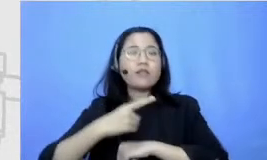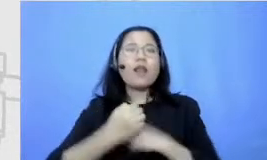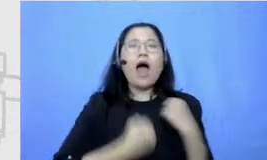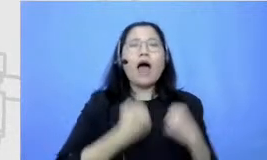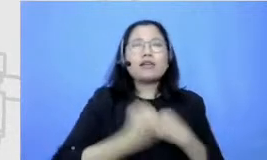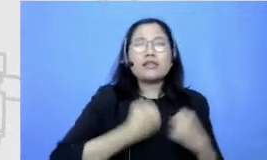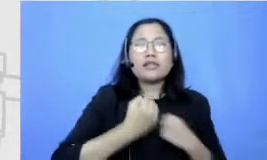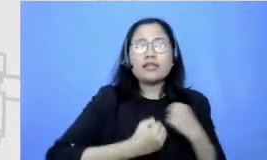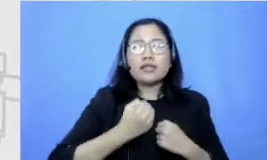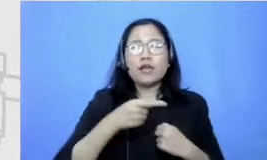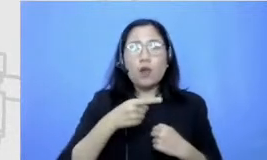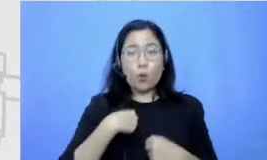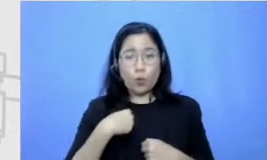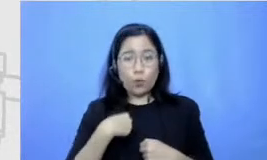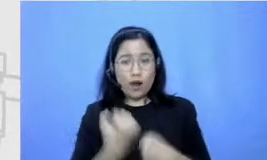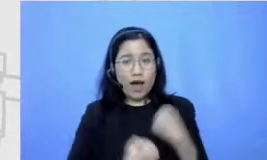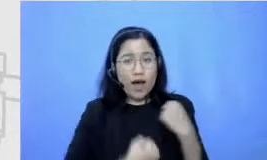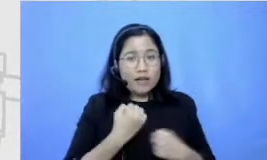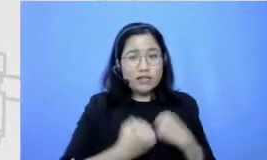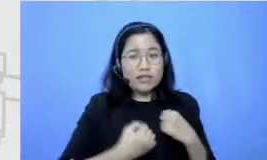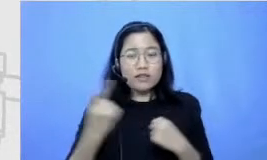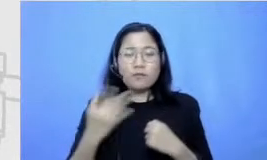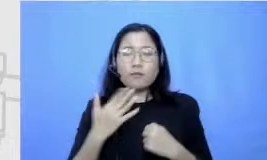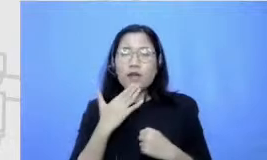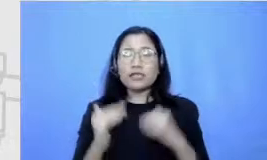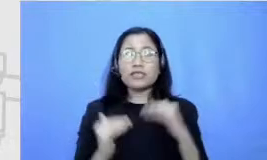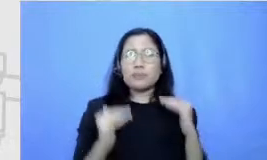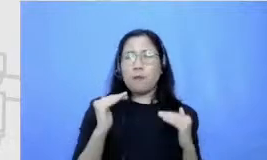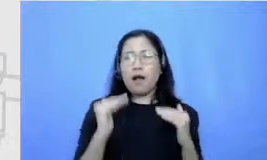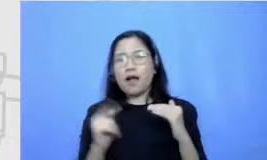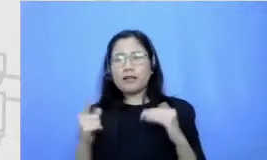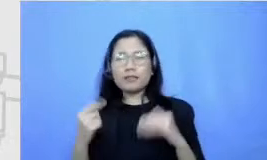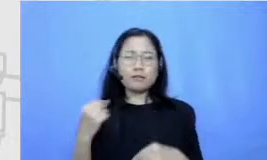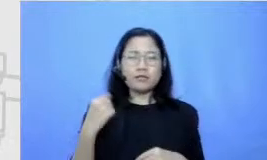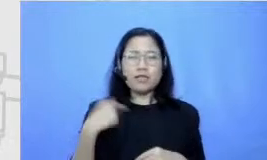tuh kalau lari sekali lagi karena kes eimbangan para aku tuh lari dengan gaya yang aneh aku